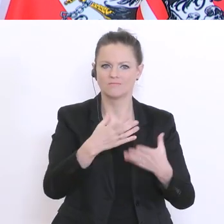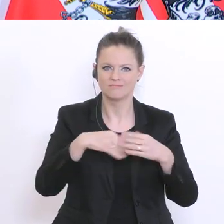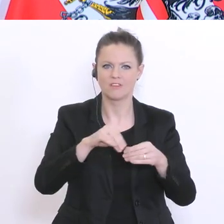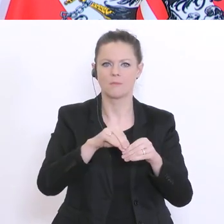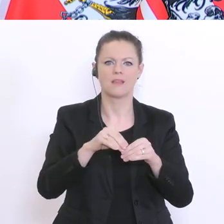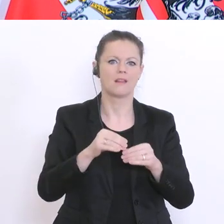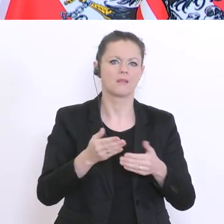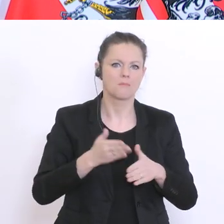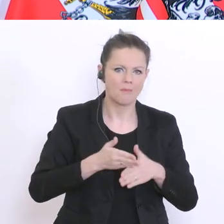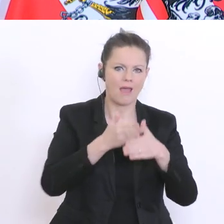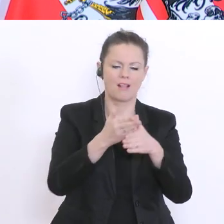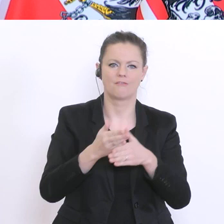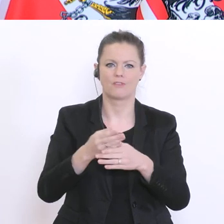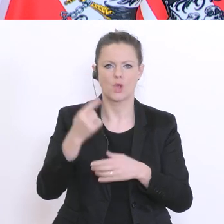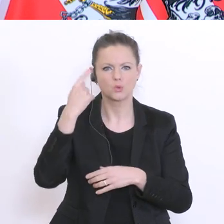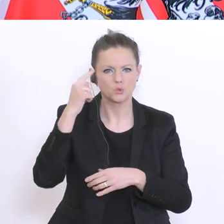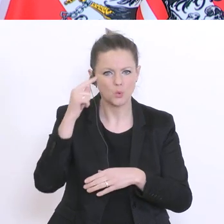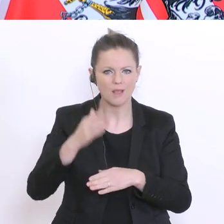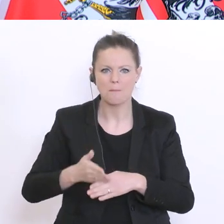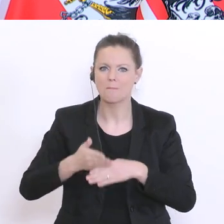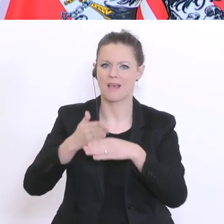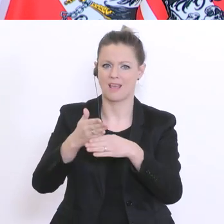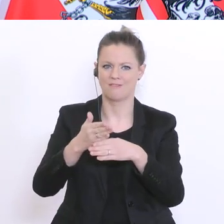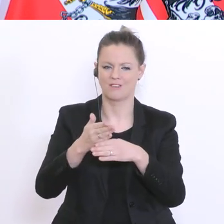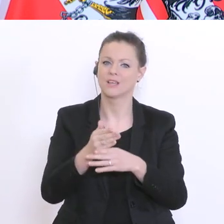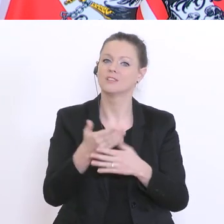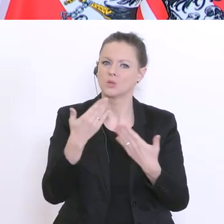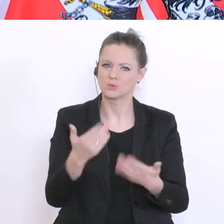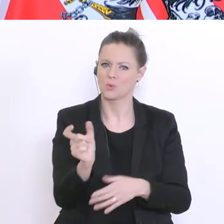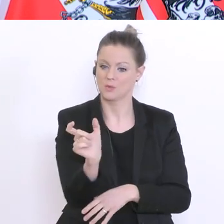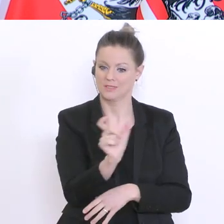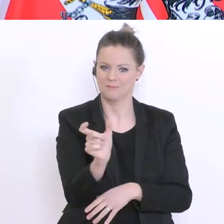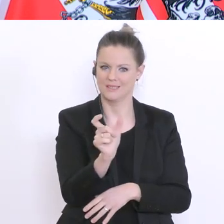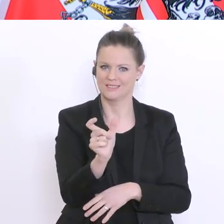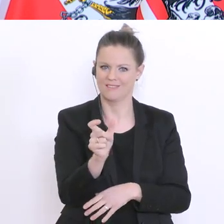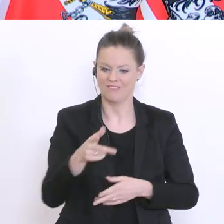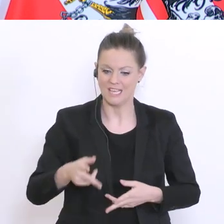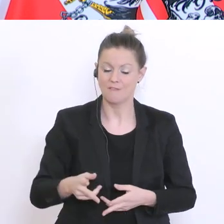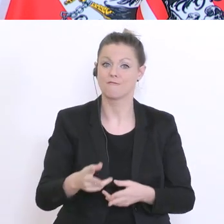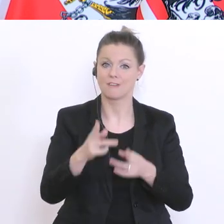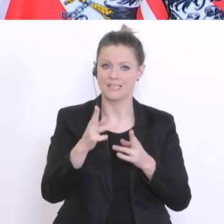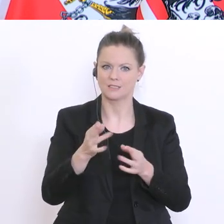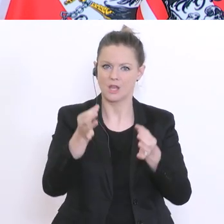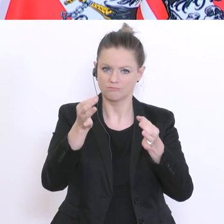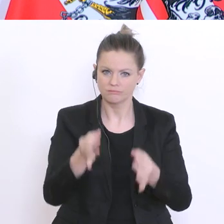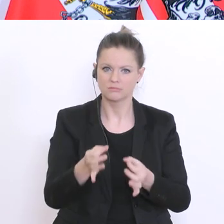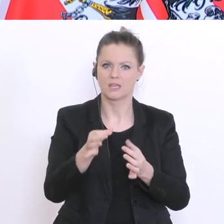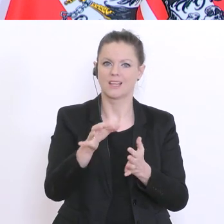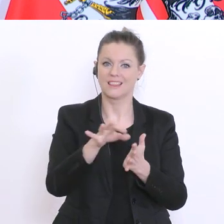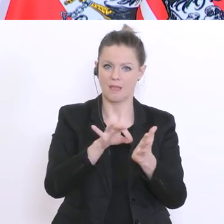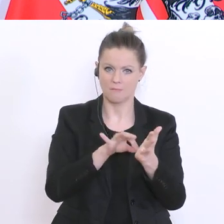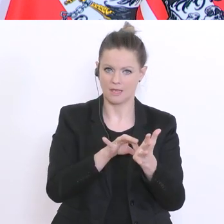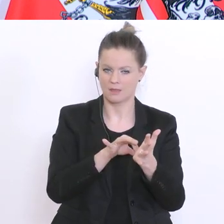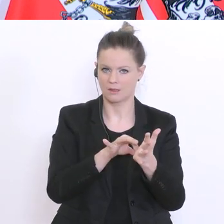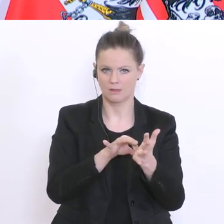Studienbeihilfe. Dieses Semester soll dann für die Fristigkeit von bestimmten Terminen nicht zählen,